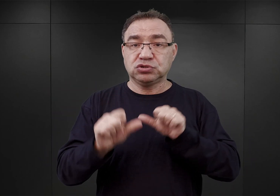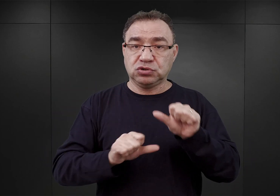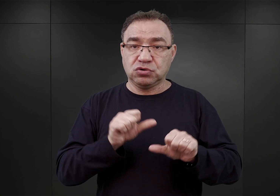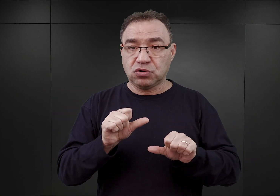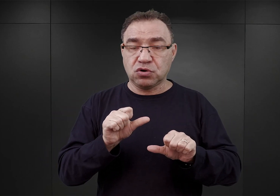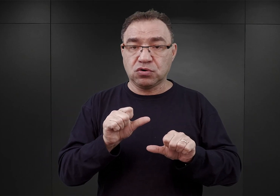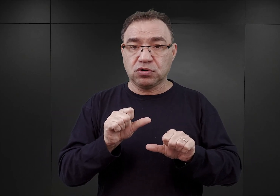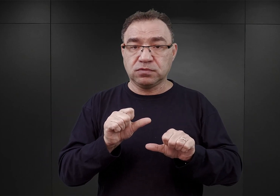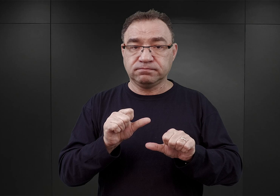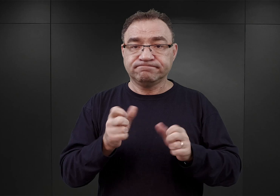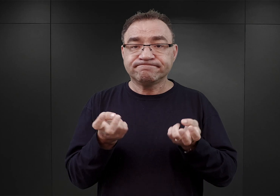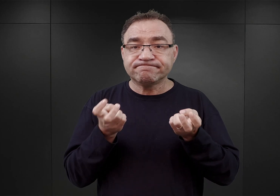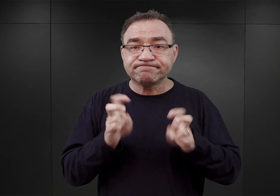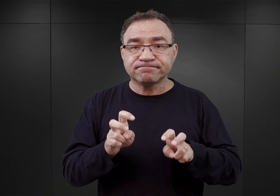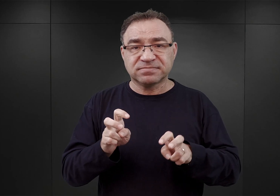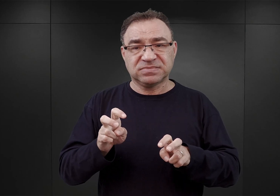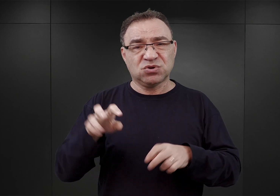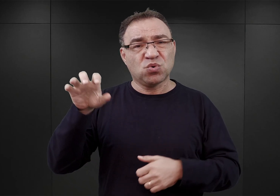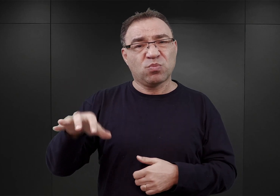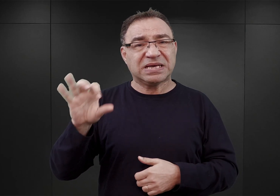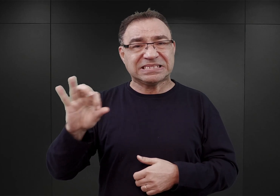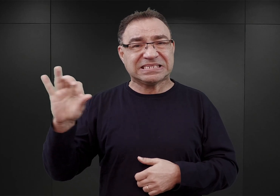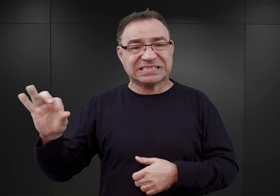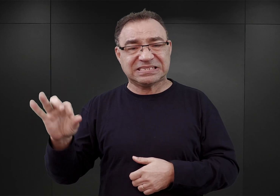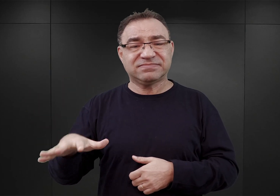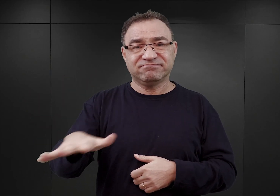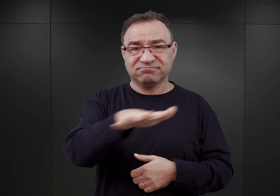Został utworzony przez SS w okupowanym Oświęcimiu